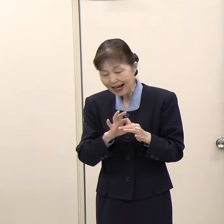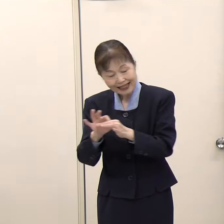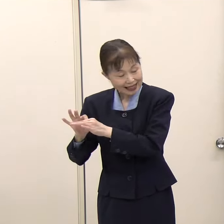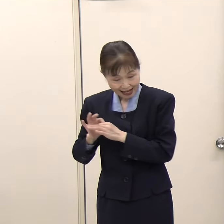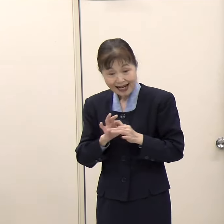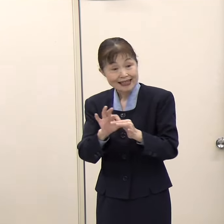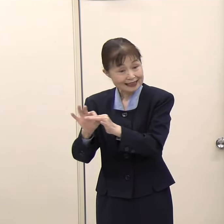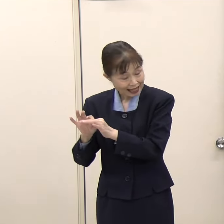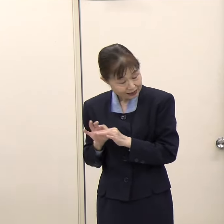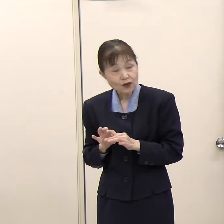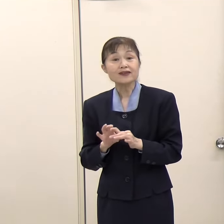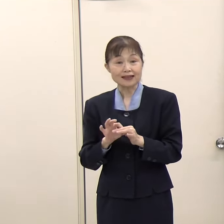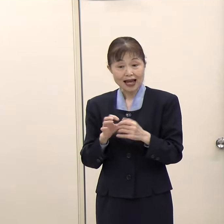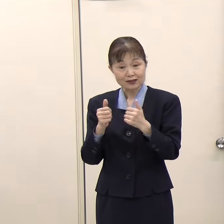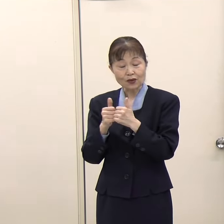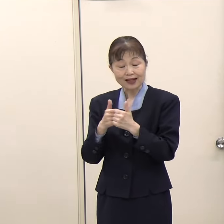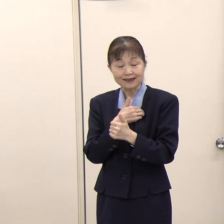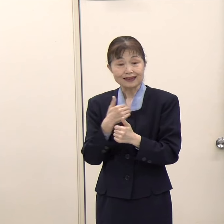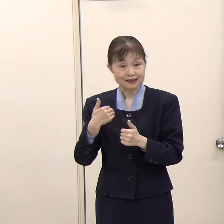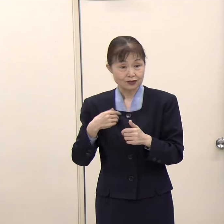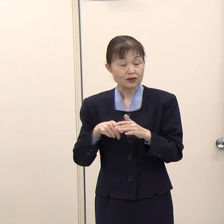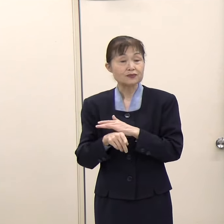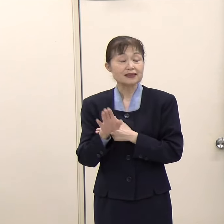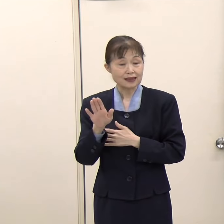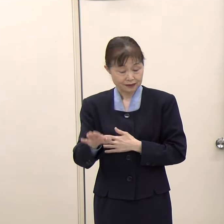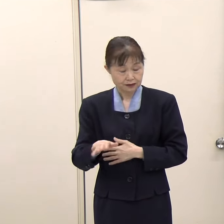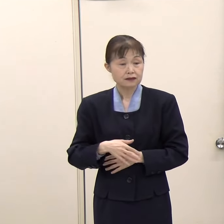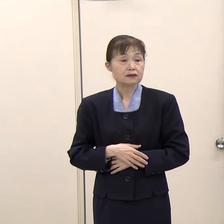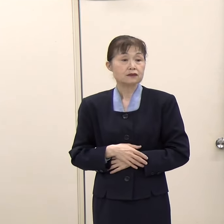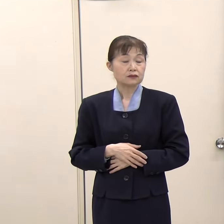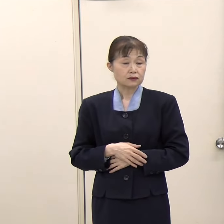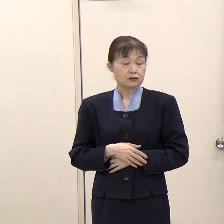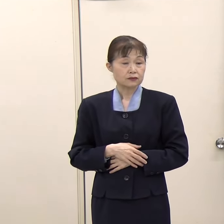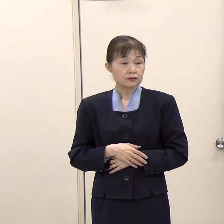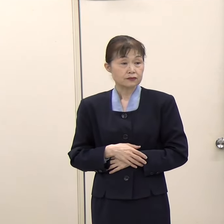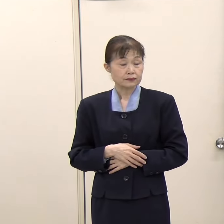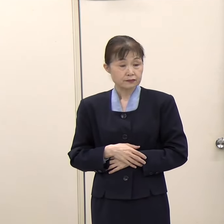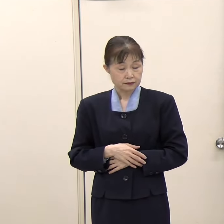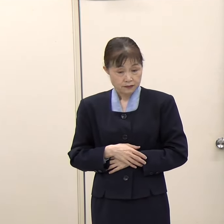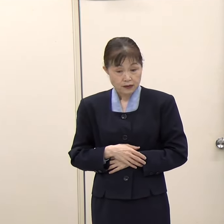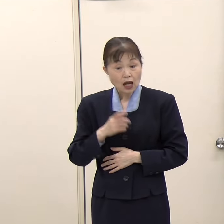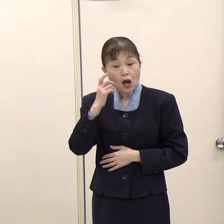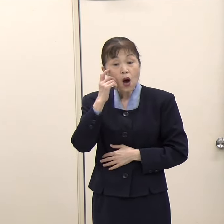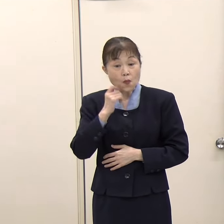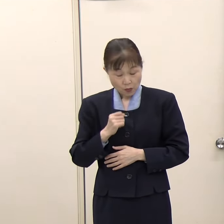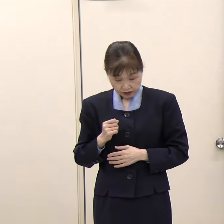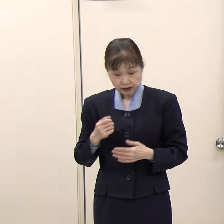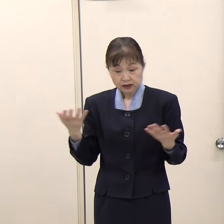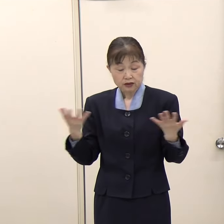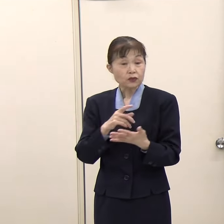（朝日新聞）窓口に行ったときに、もしいれば複数の機関の職員の方が一緒に対応してくださるみたいなイメージですか。